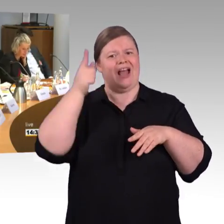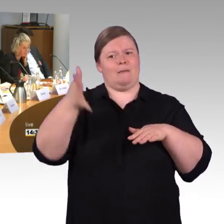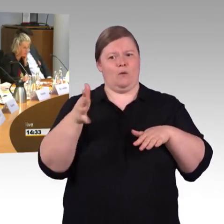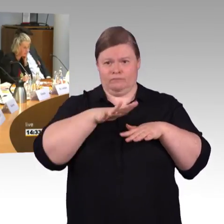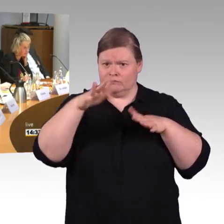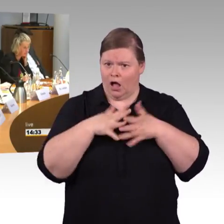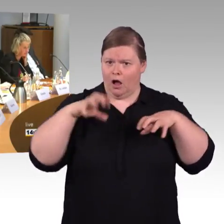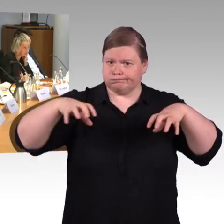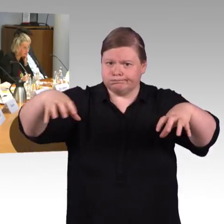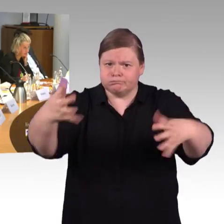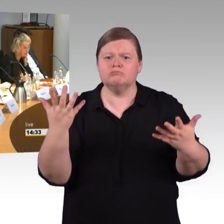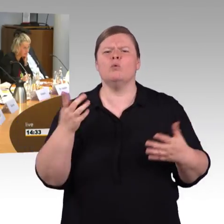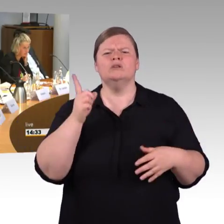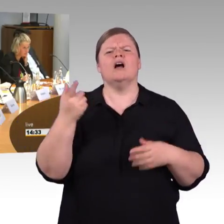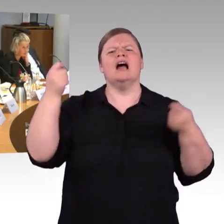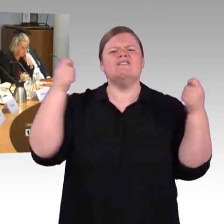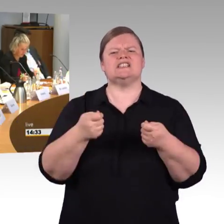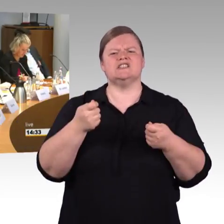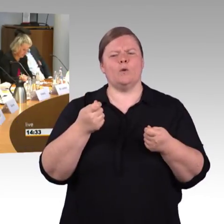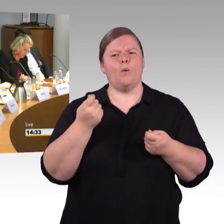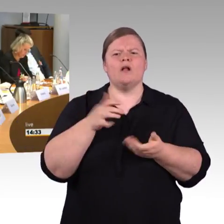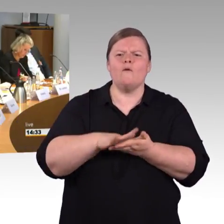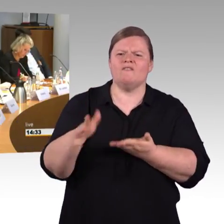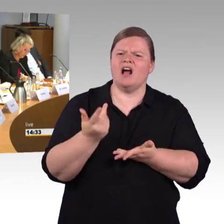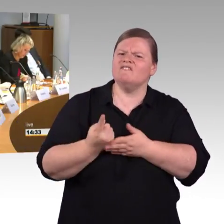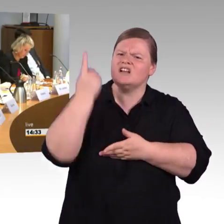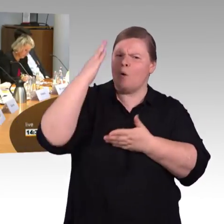und… nein, eigentlich ist es dreimal die Deutsche Bahn… (Rednerwechsel) Dreimal die Deutsche Bahn mit den Bahnsteighöhen.